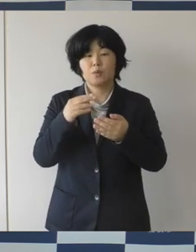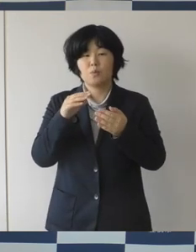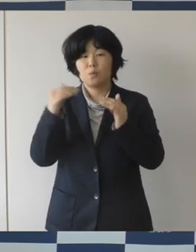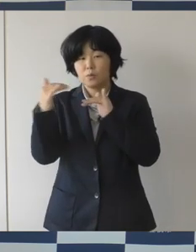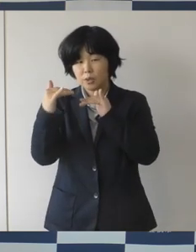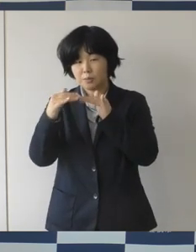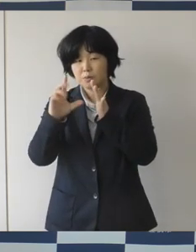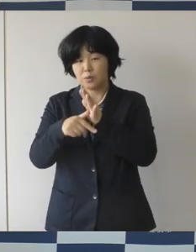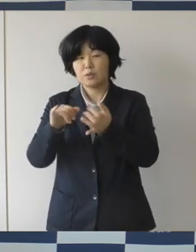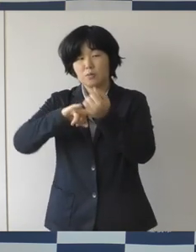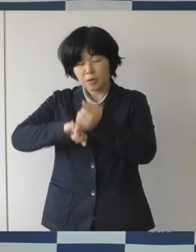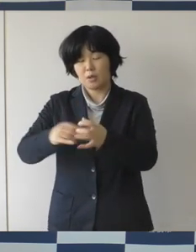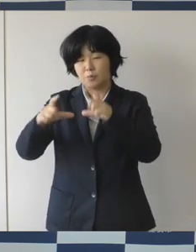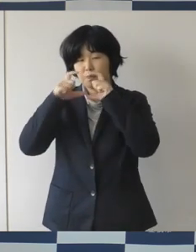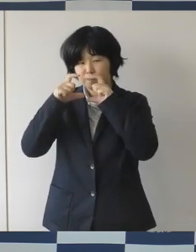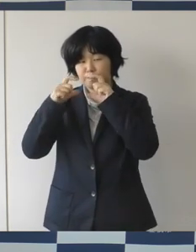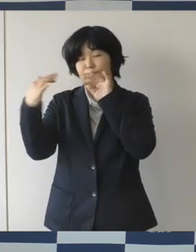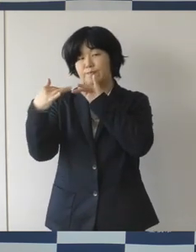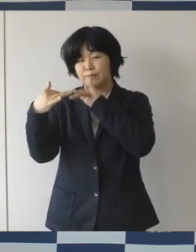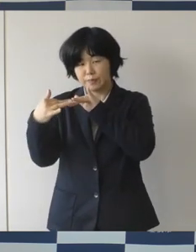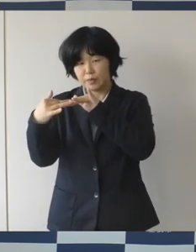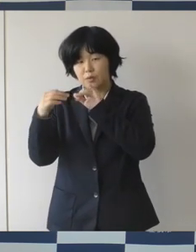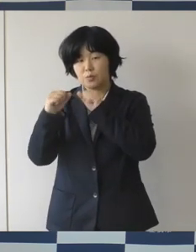食事をするということにだんだんなってきております。